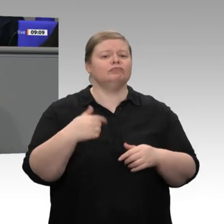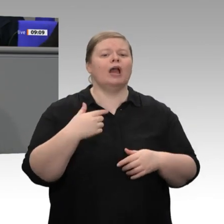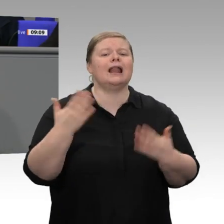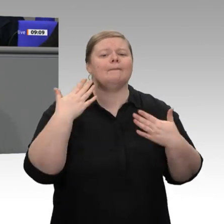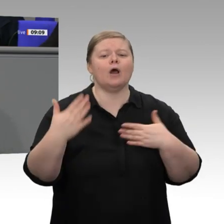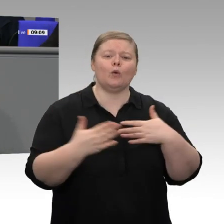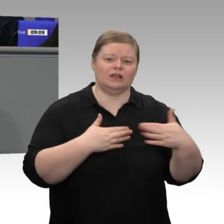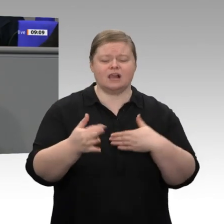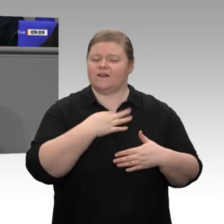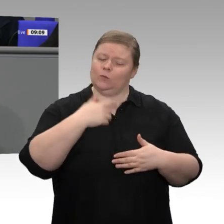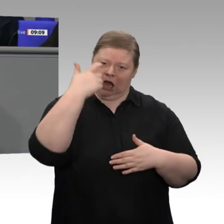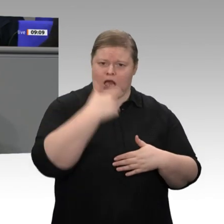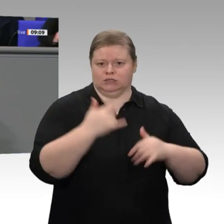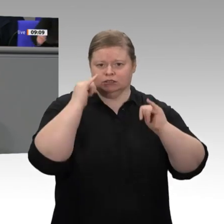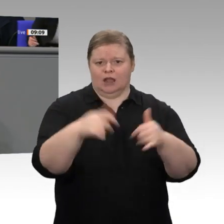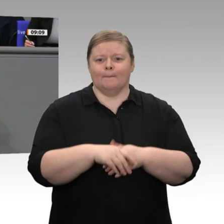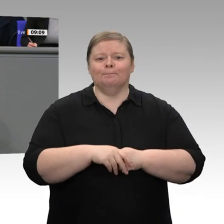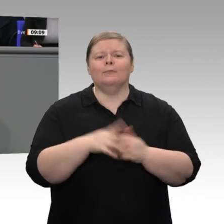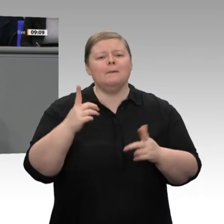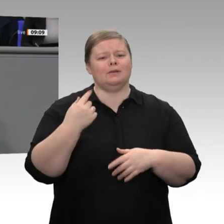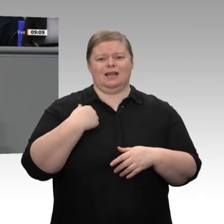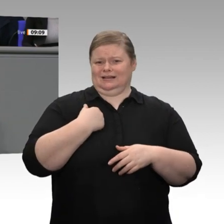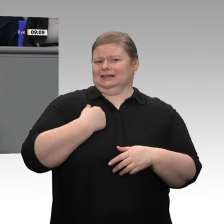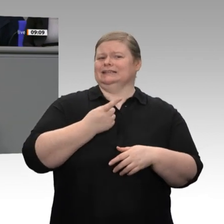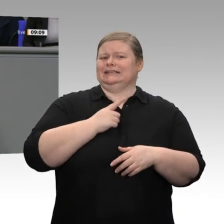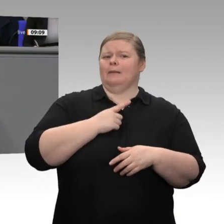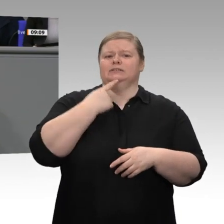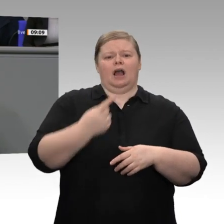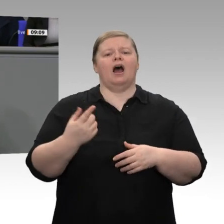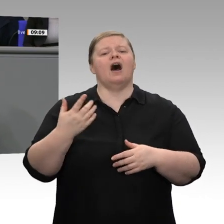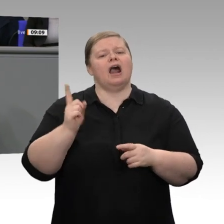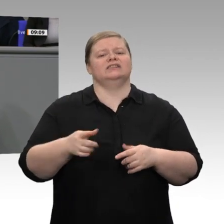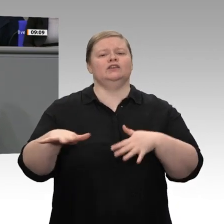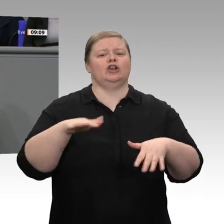uns ernst ist - das sage ich als Wirtschaftsminister -, dürfen wir nicht auf dem Standpunkt